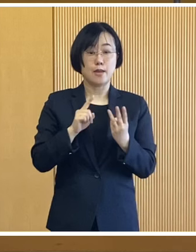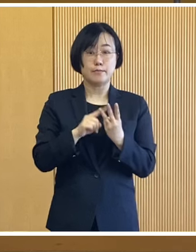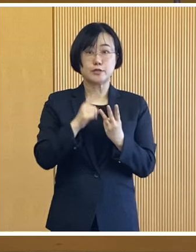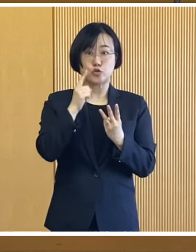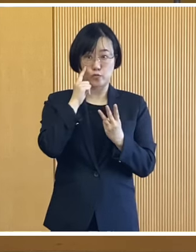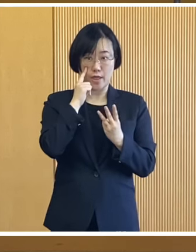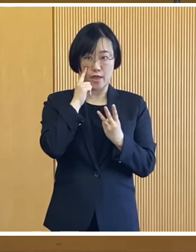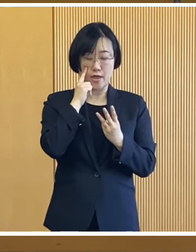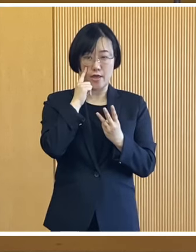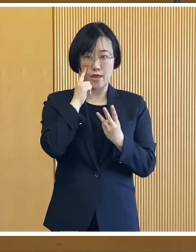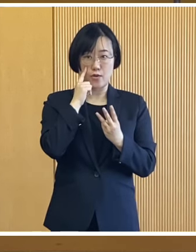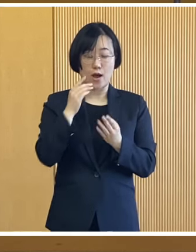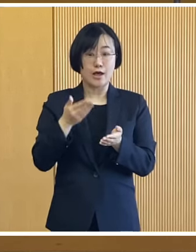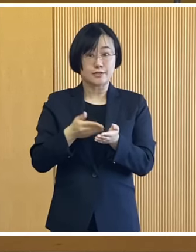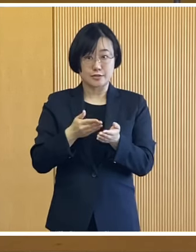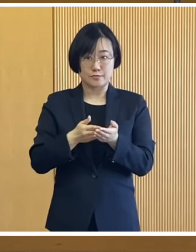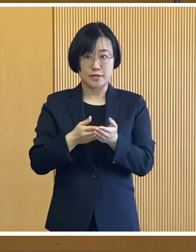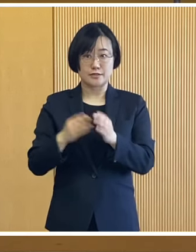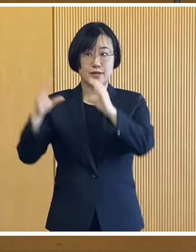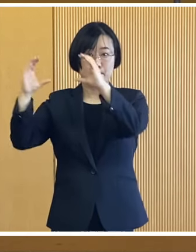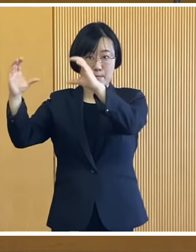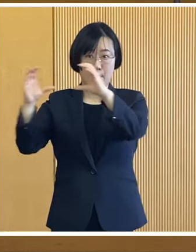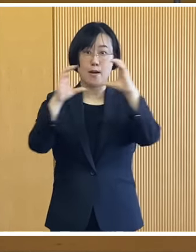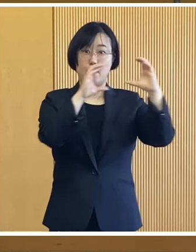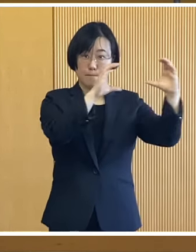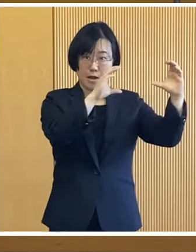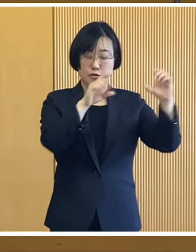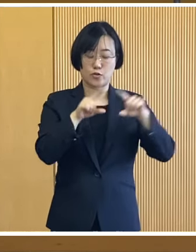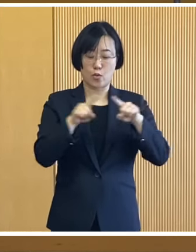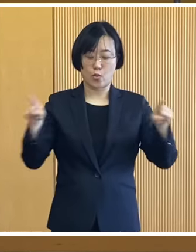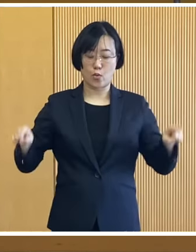3つ目は今説明した対象世帯において